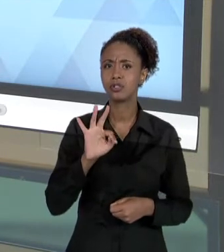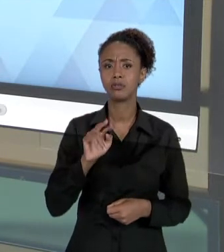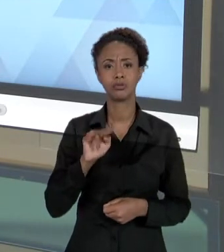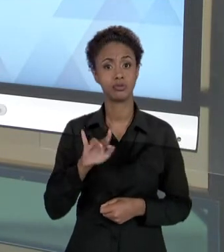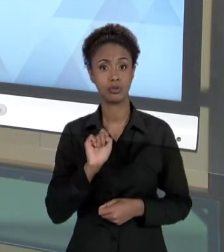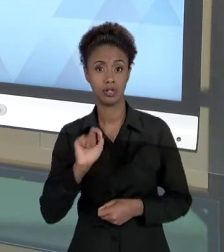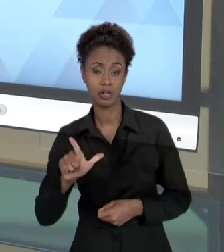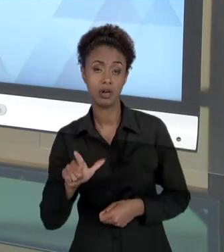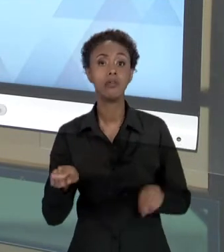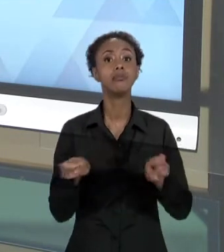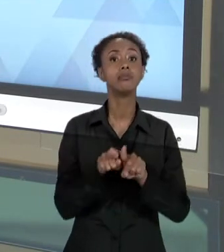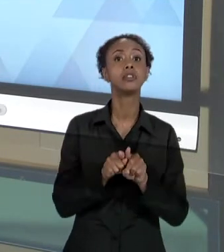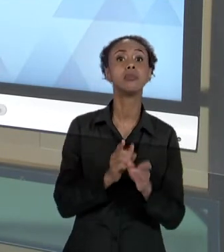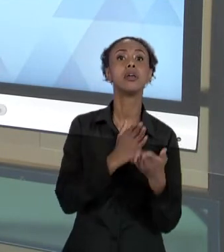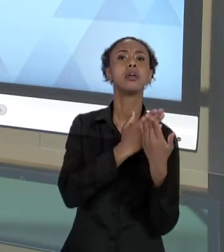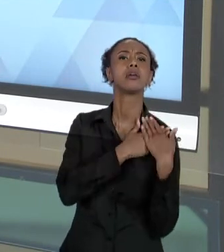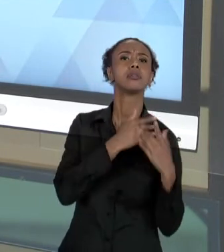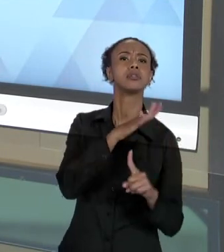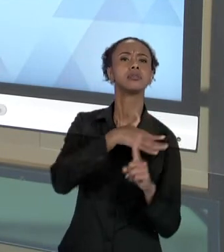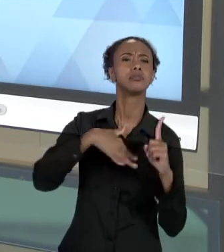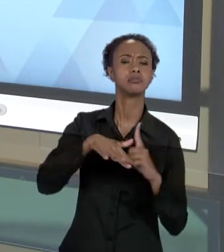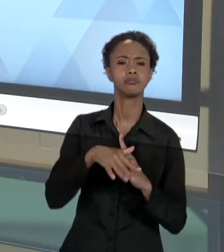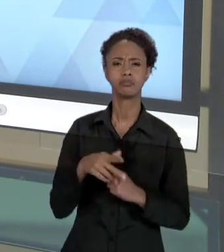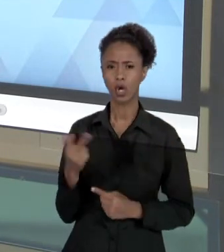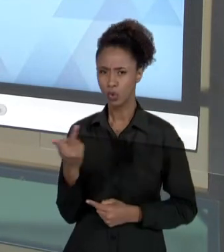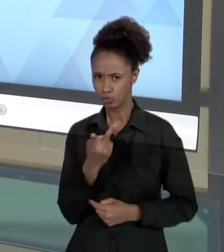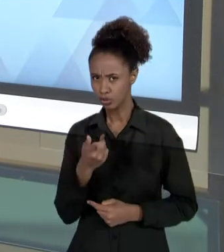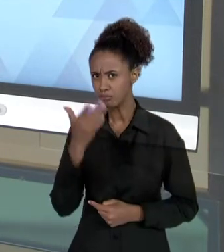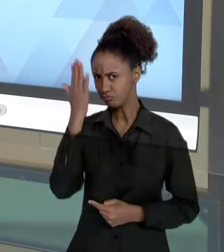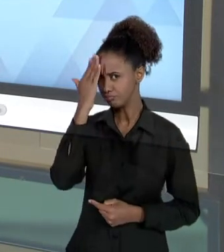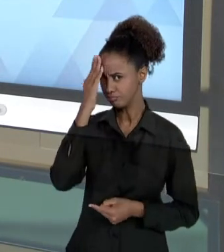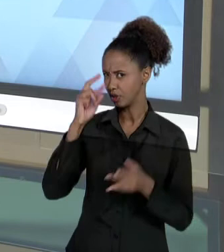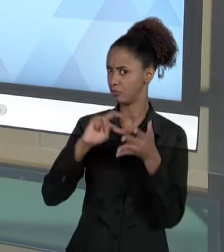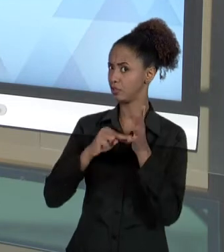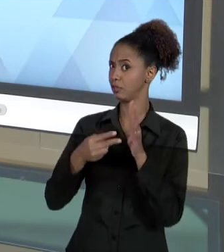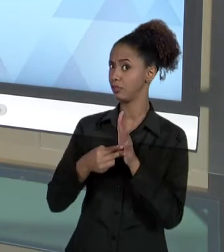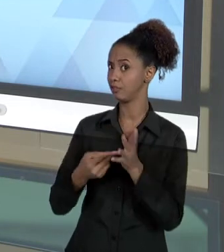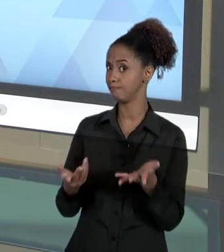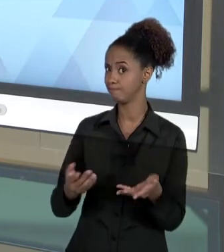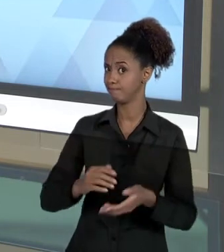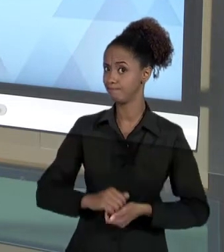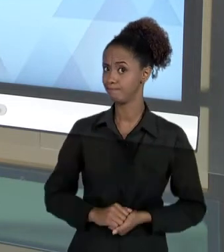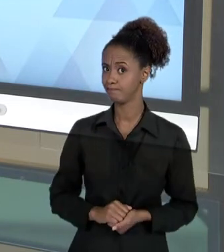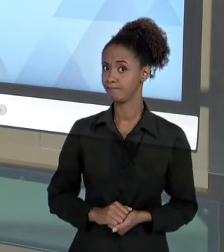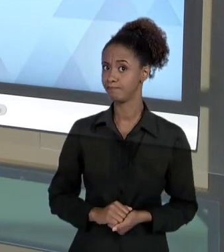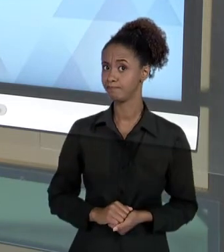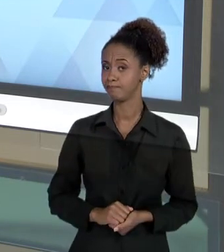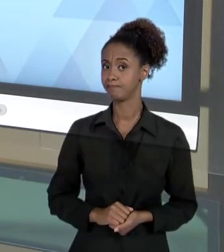VOCÊ SABE O QUE É VIOLÊNCIA INSTITUCIONAL? O QUE É RESPONSABILIDADE SOCIAL? A VIOLÊNCIA